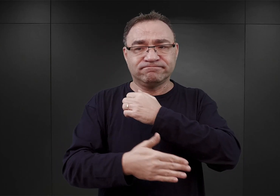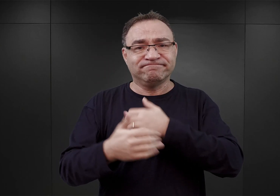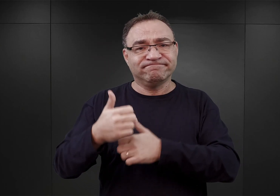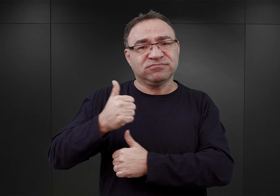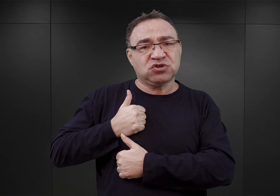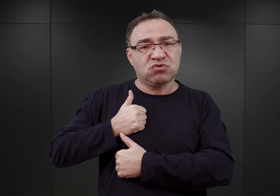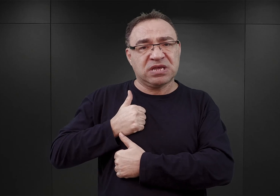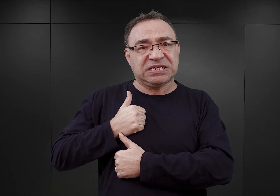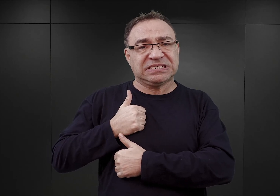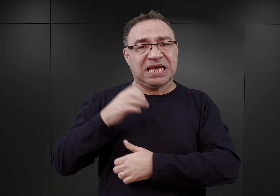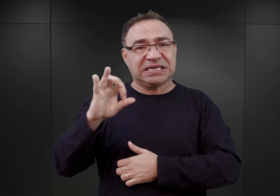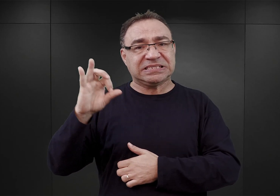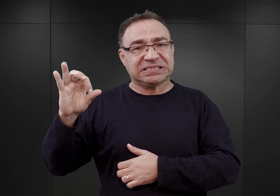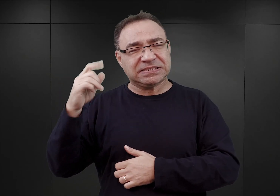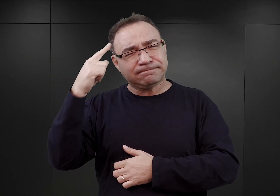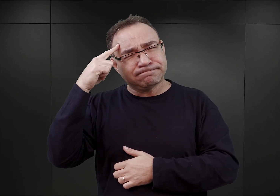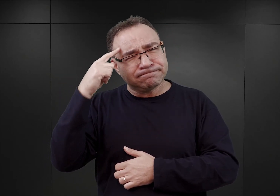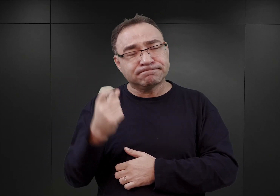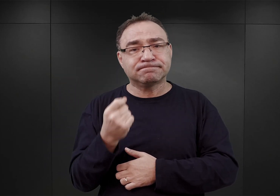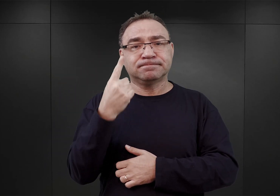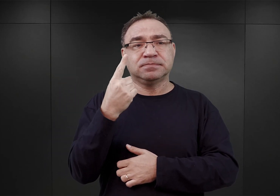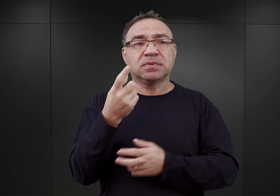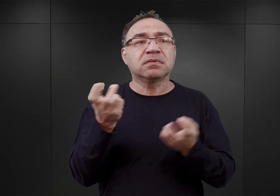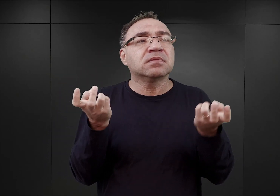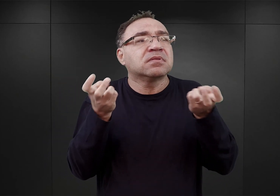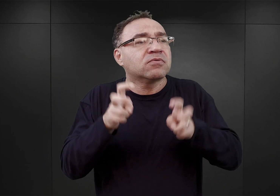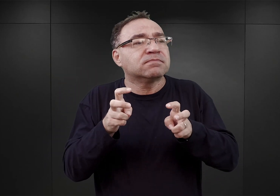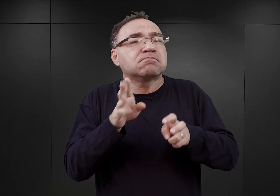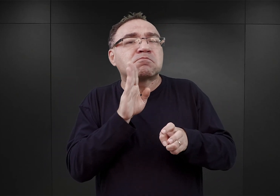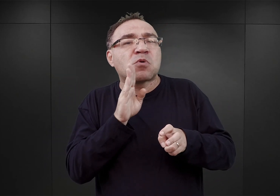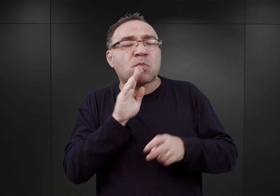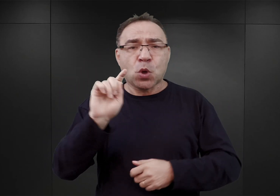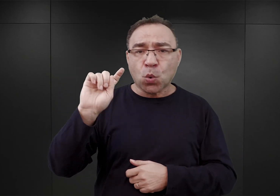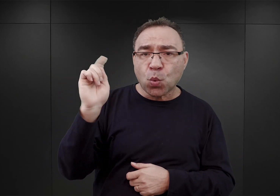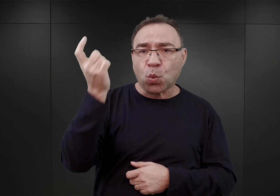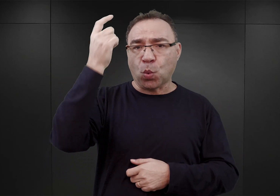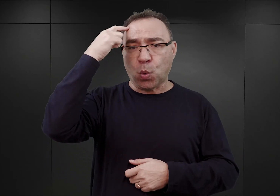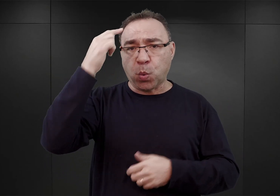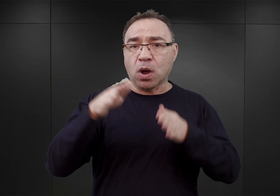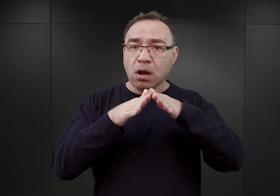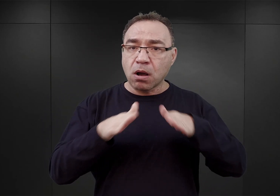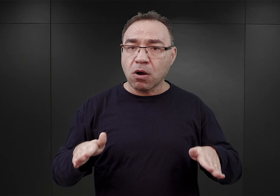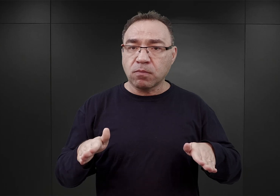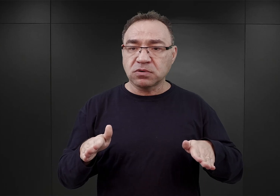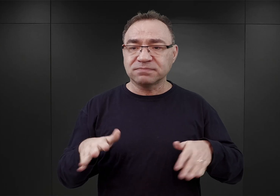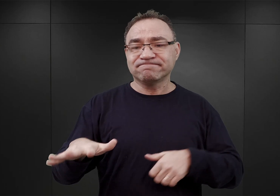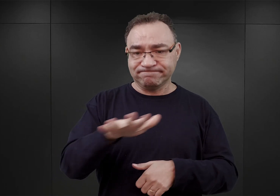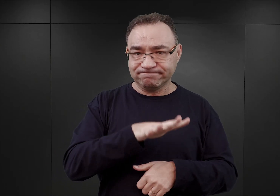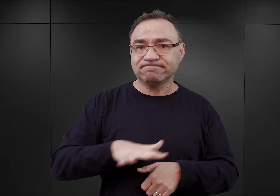pojawił się pomysł, ażeby utworzyć gdzieś coś w rodzaju głównego obozu dla okupowanych terenów Polski